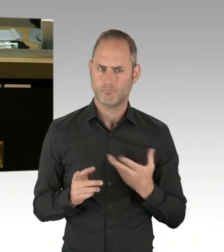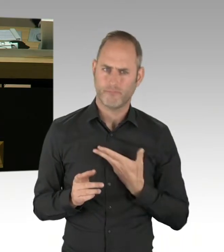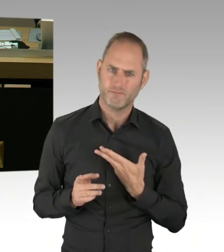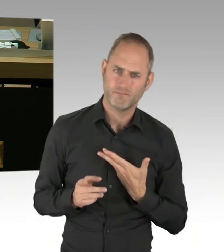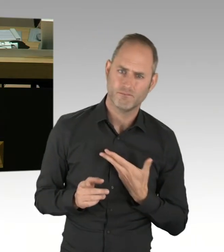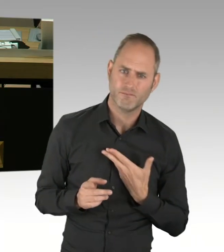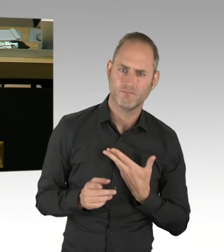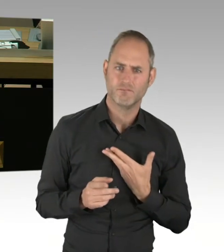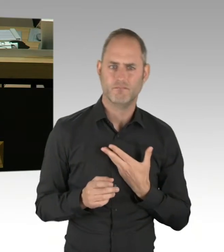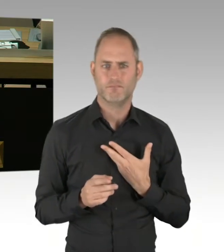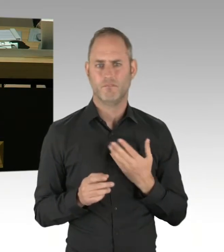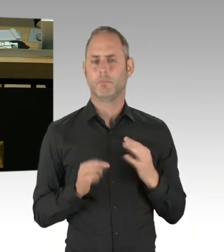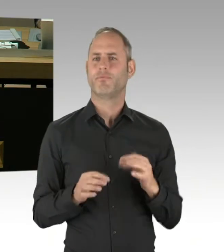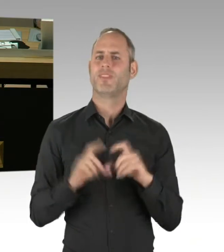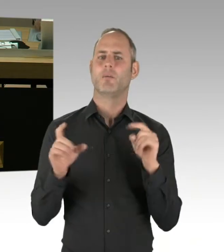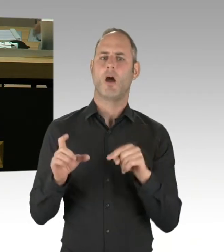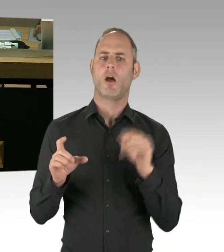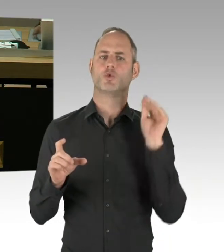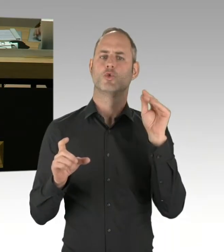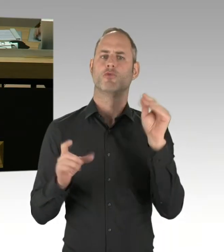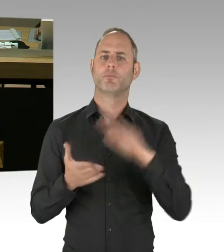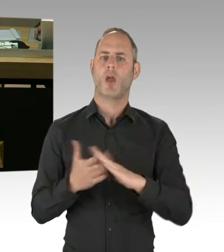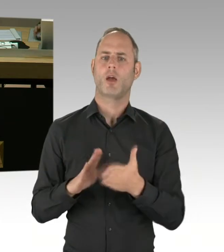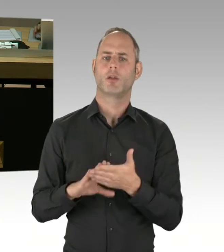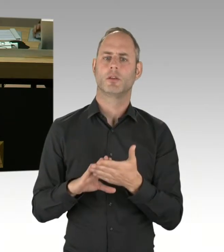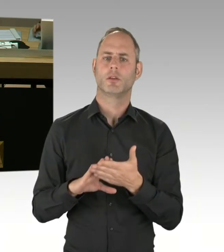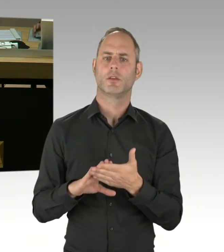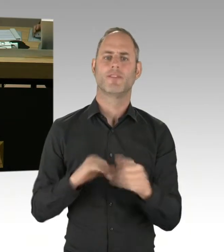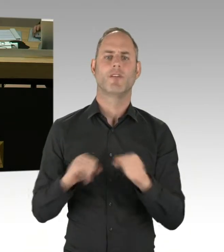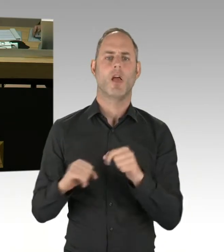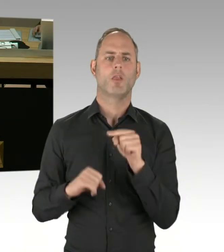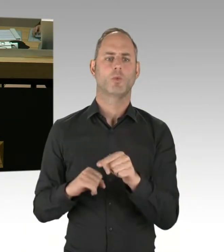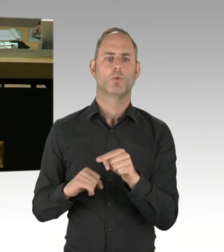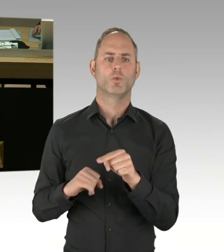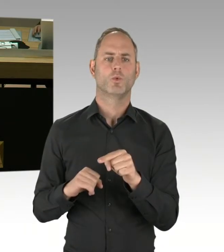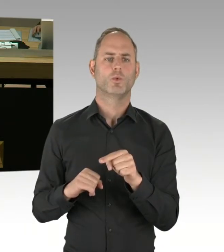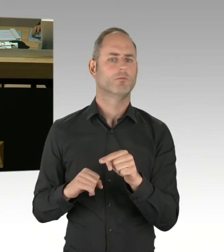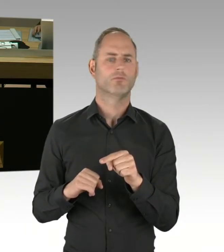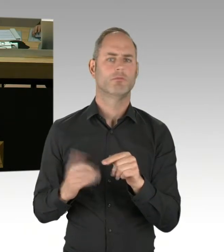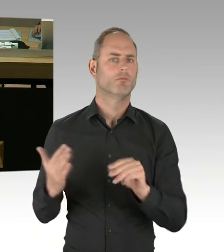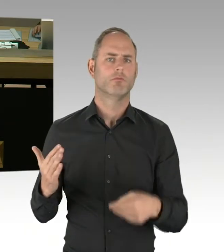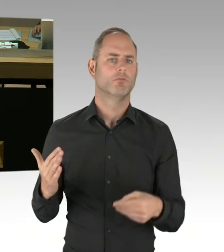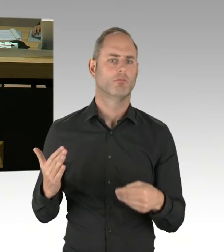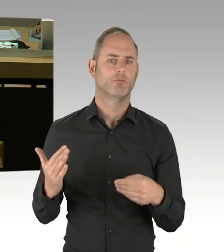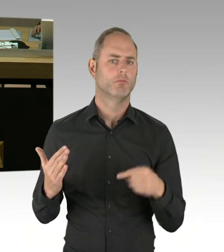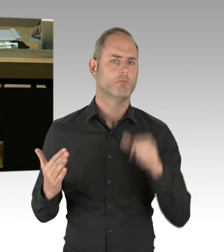aufgrund des unnachvollziehbaren Widerstands der Grünen, namentlich des Justizsenators Behrendt.